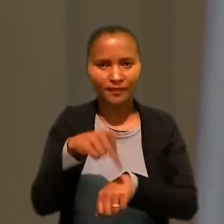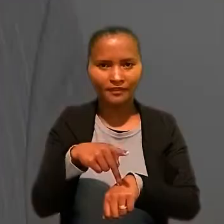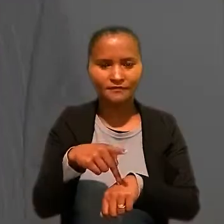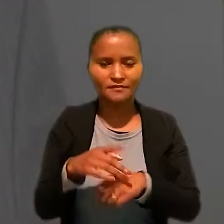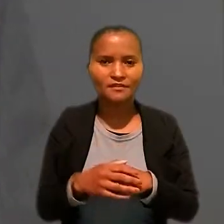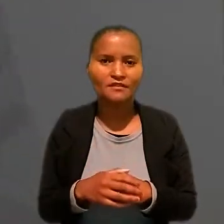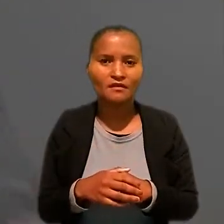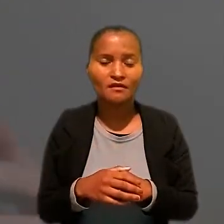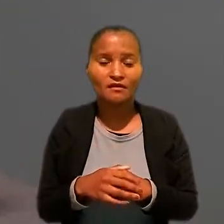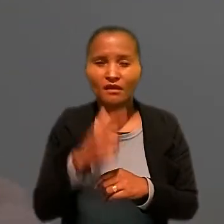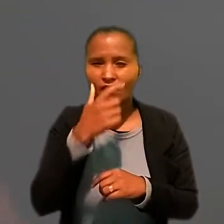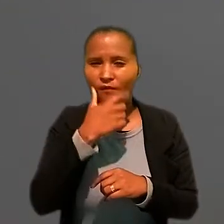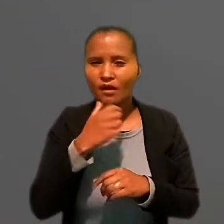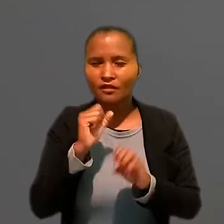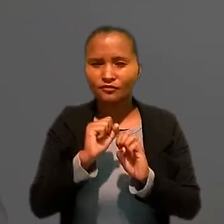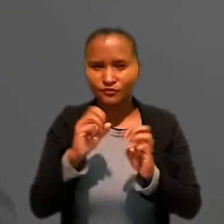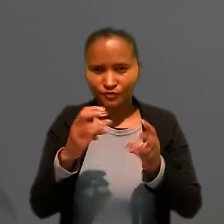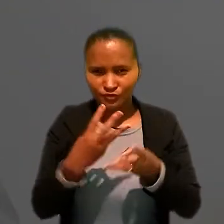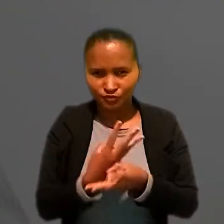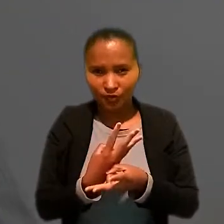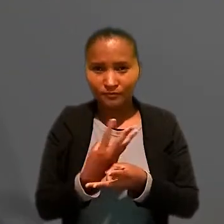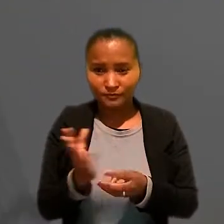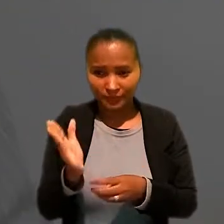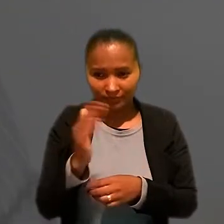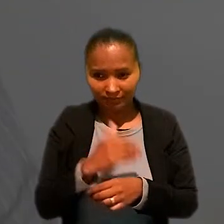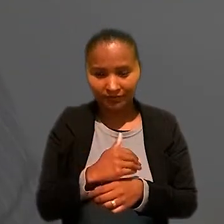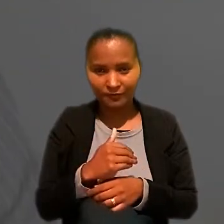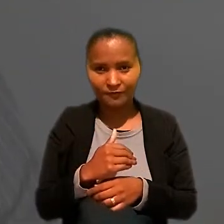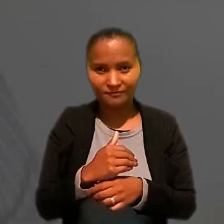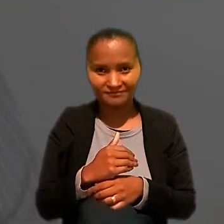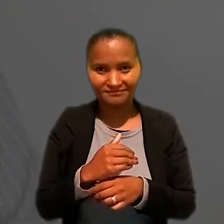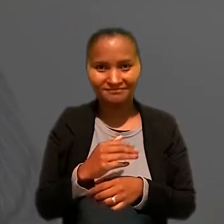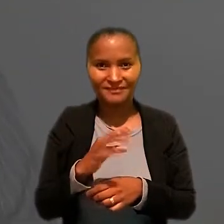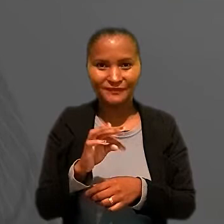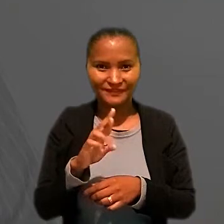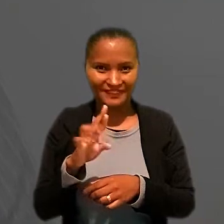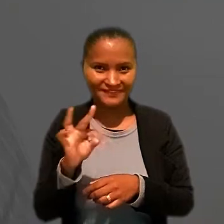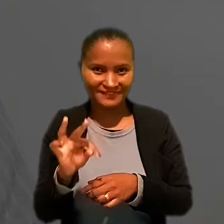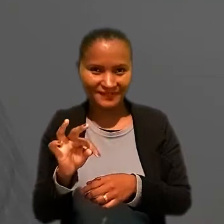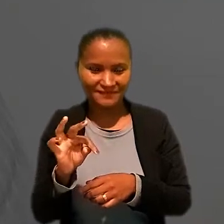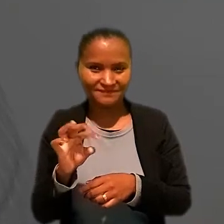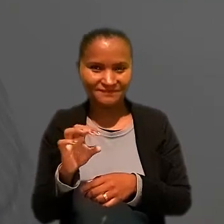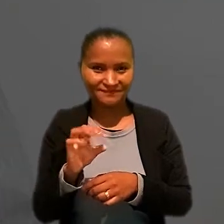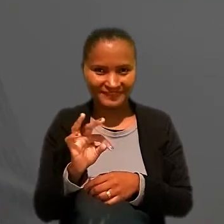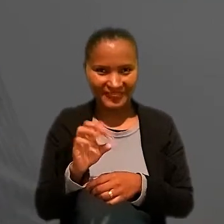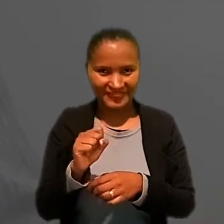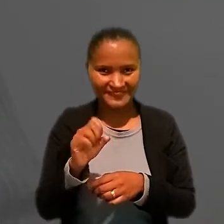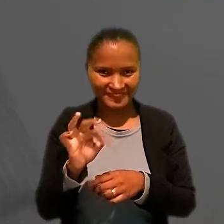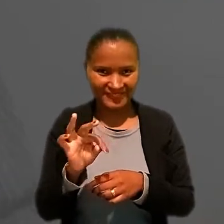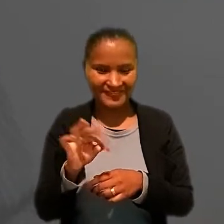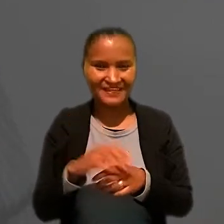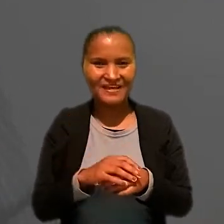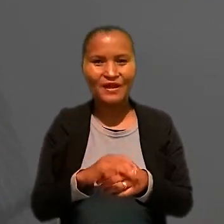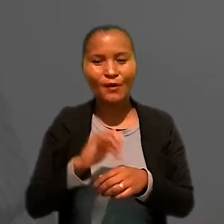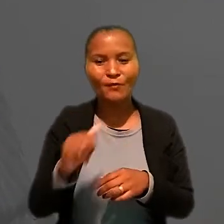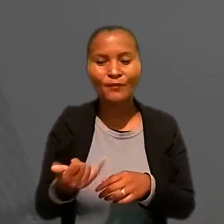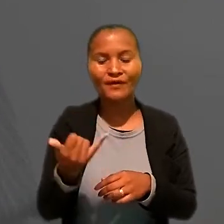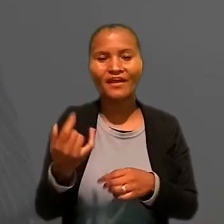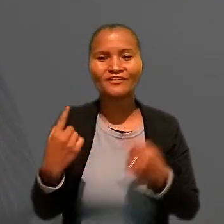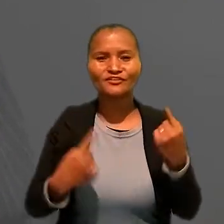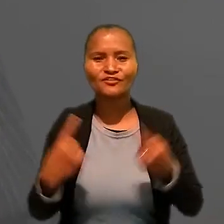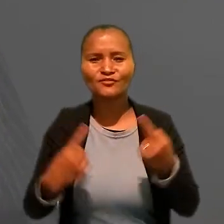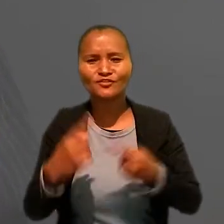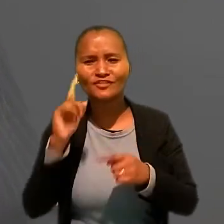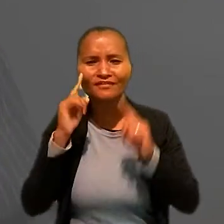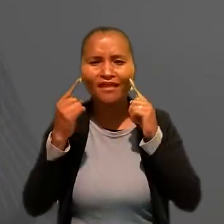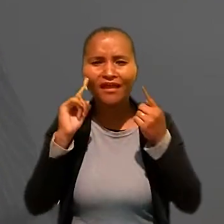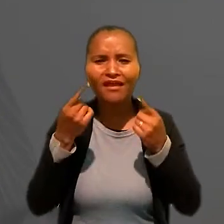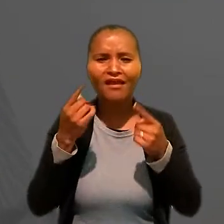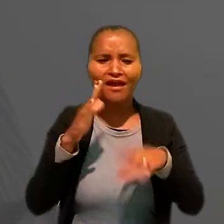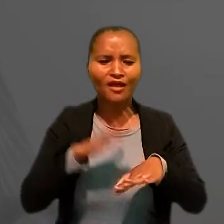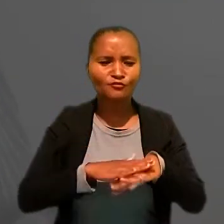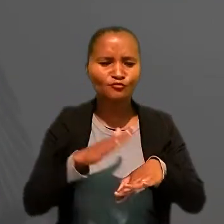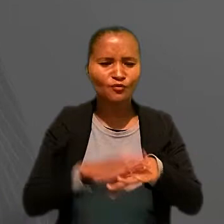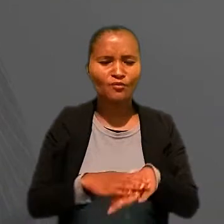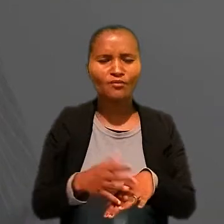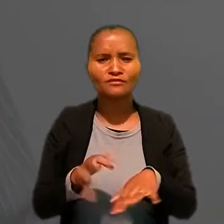"Eu acho que o workshop trouxe para o Tribunal do Trabalho a oportunidade de discutir ideias, ações e projetos.